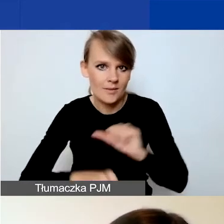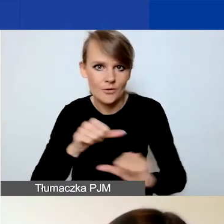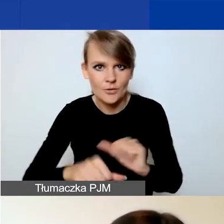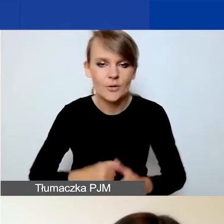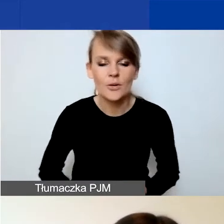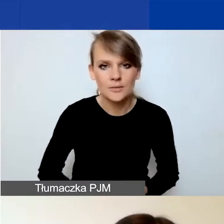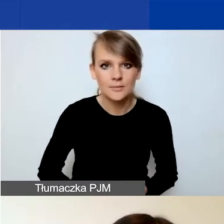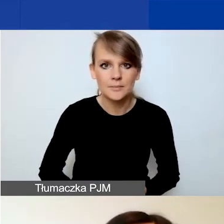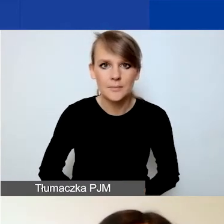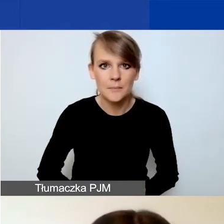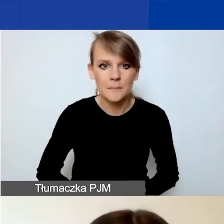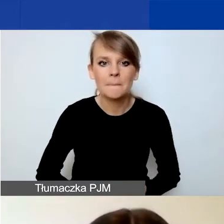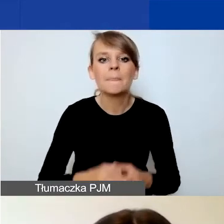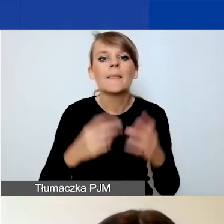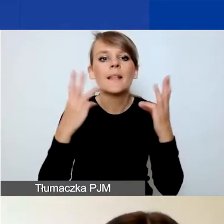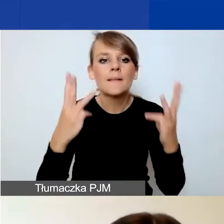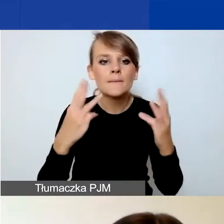Szczególnie istotne pole to pole C.7,